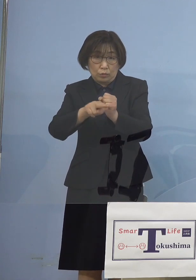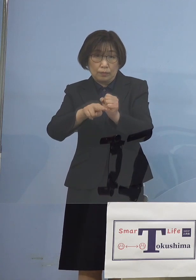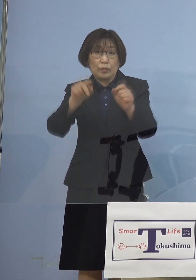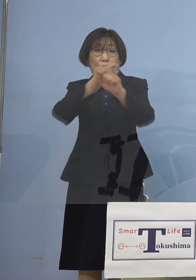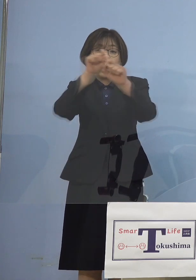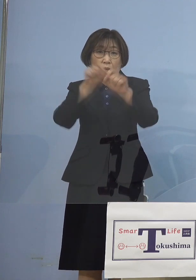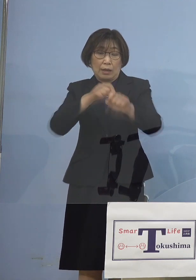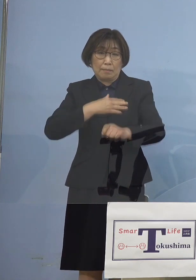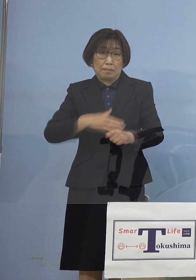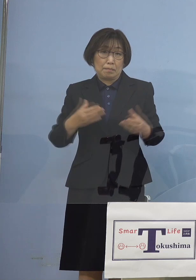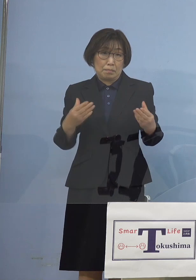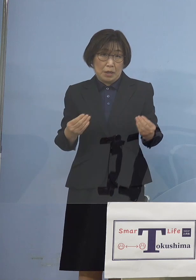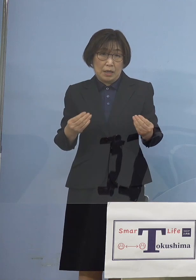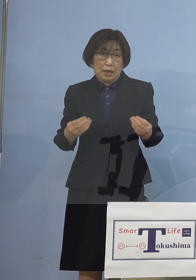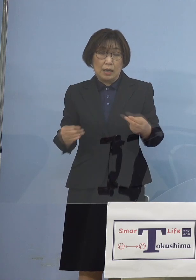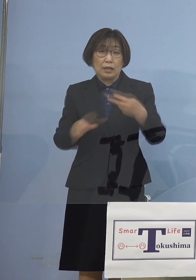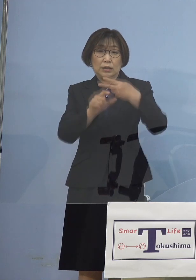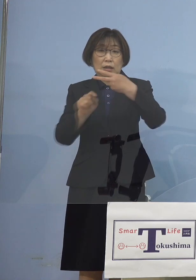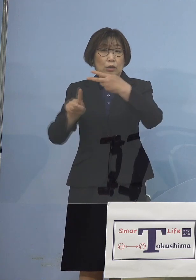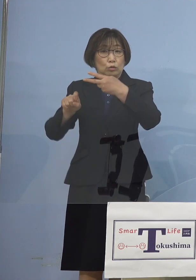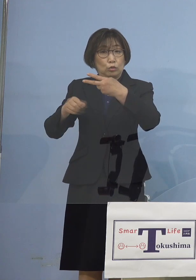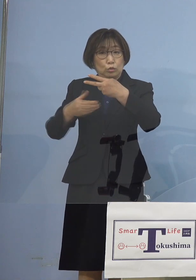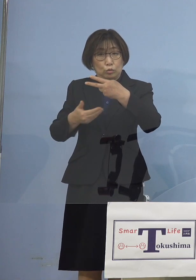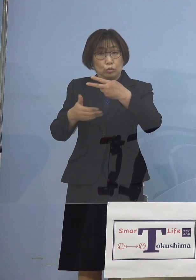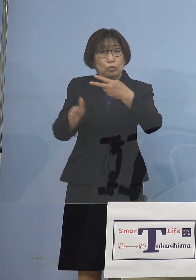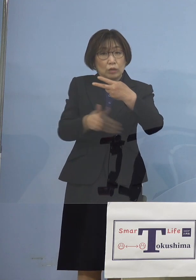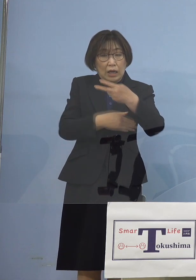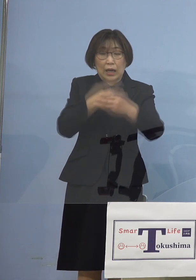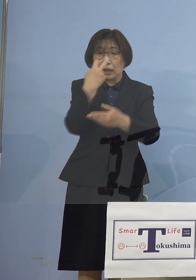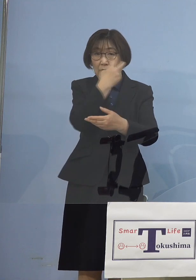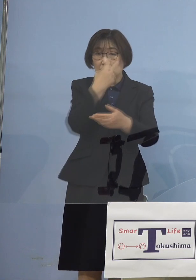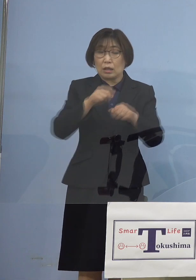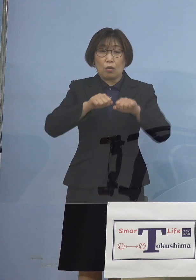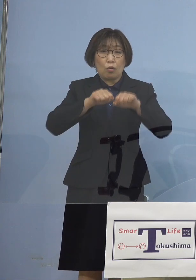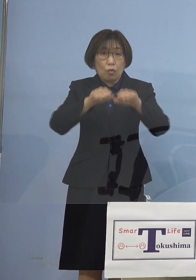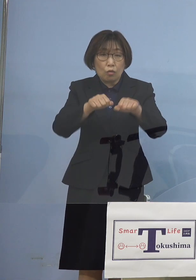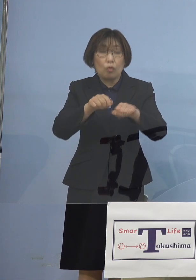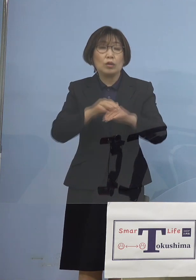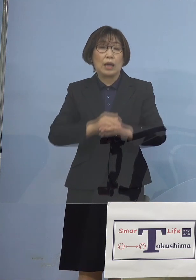2月19日から検査を行い そして先ほど申し上げた